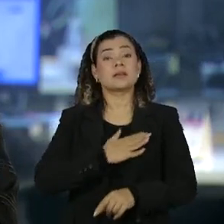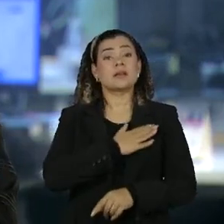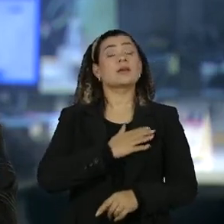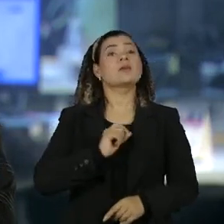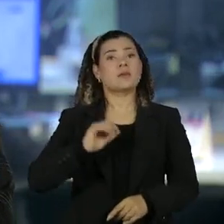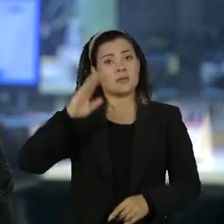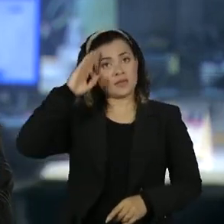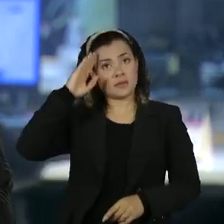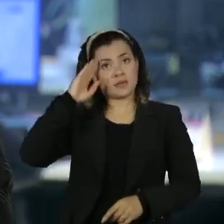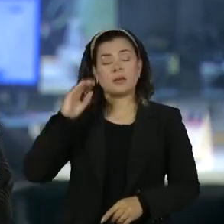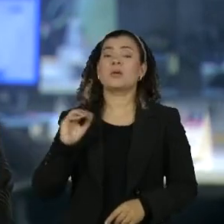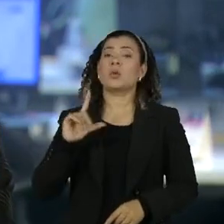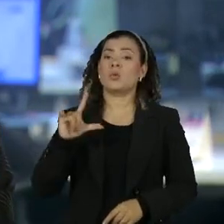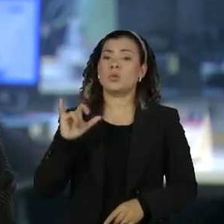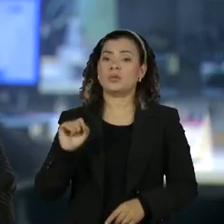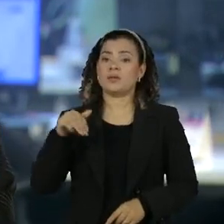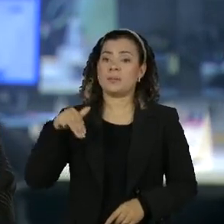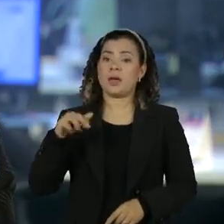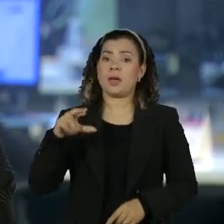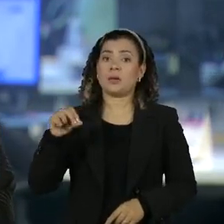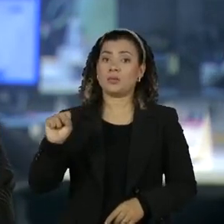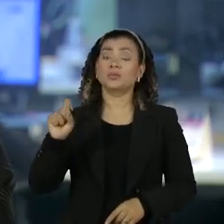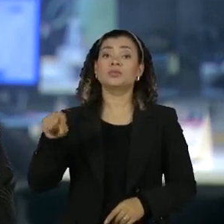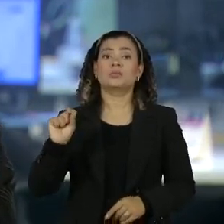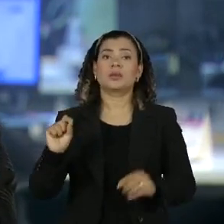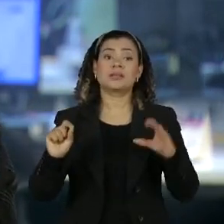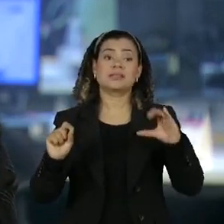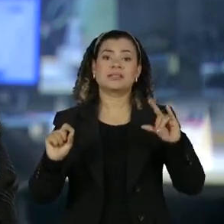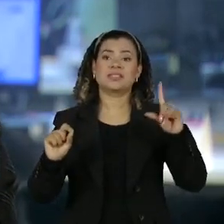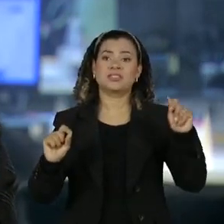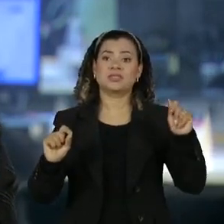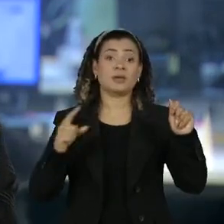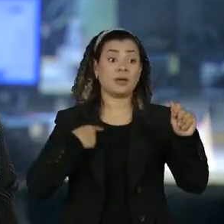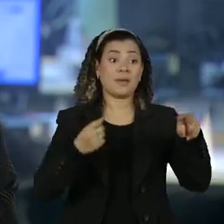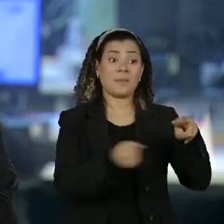Reis era subordinado ao Tenente Coronel Mauro Cid que está preso há três meses